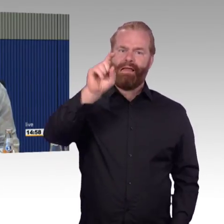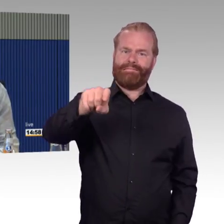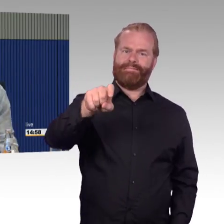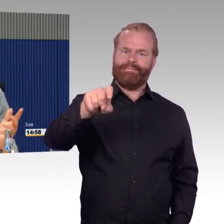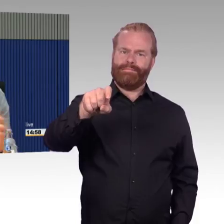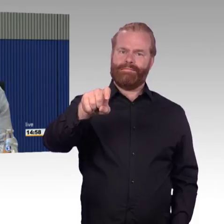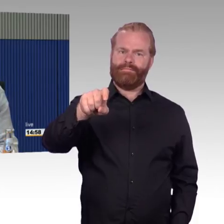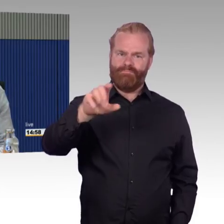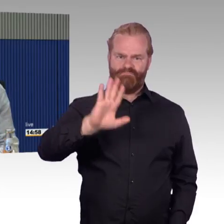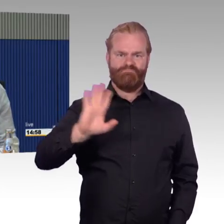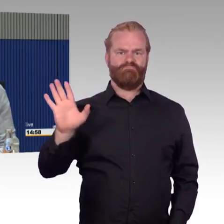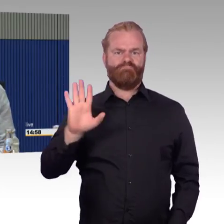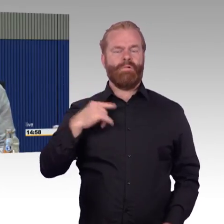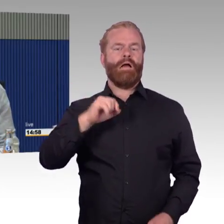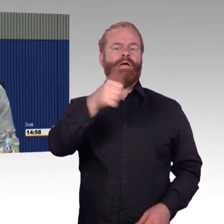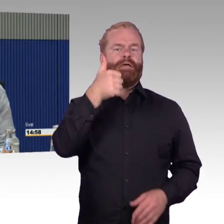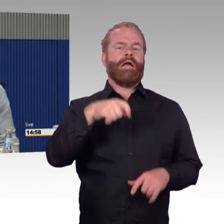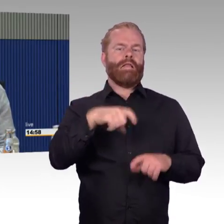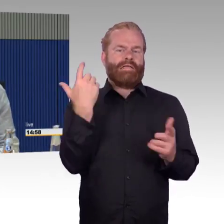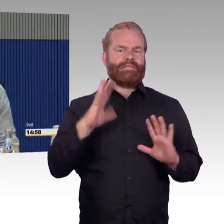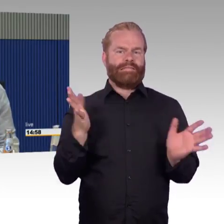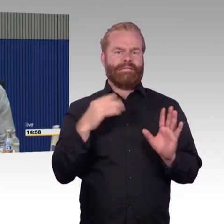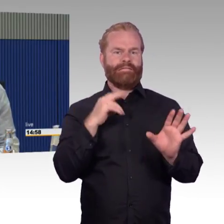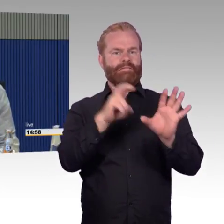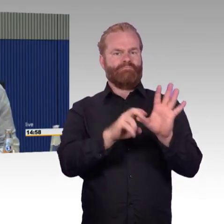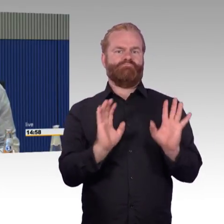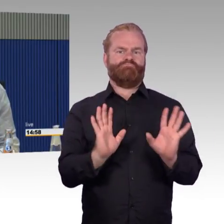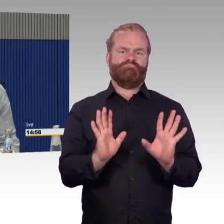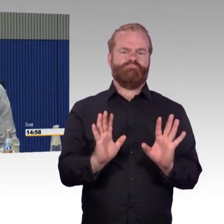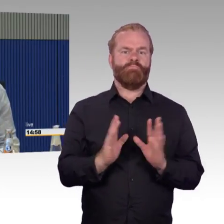hätte ich gar nicht gemusst, das wusste ich gar nicht. Mir kam es aber auch gar nicht an auf den Preis,